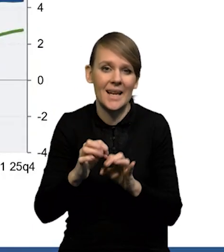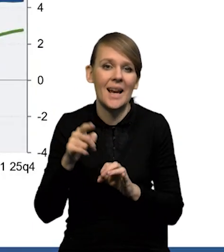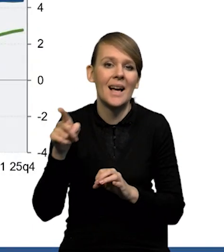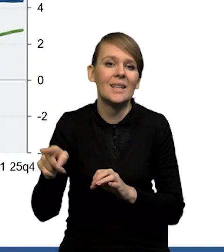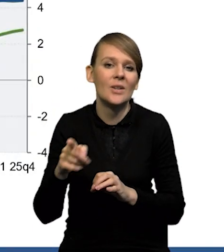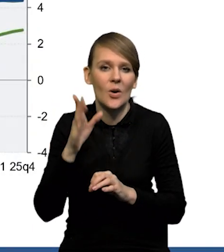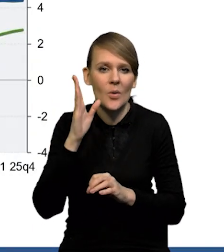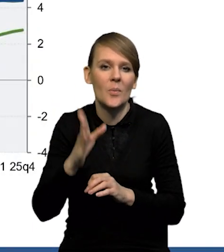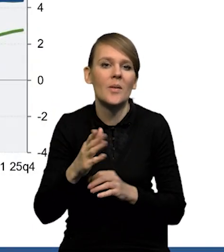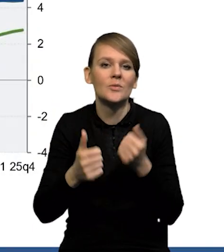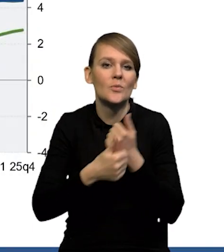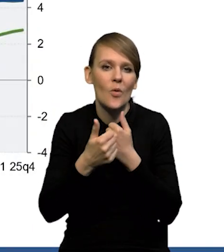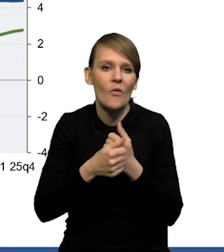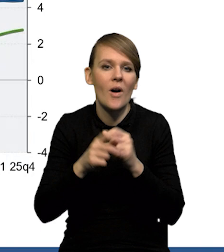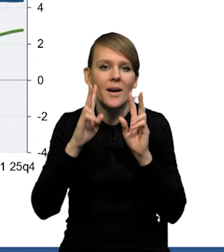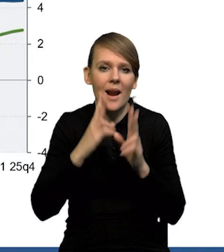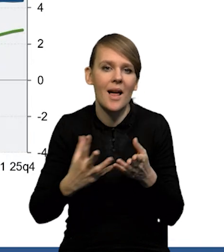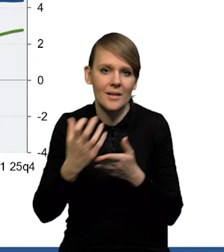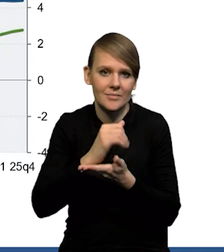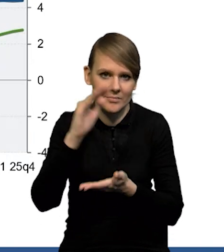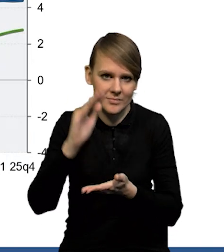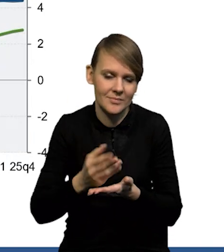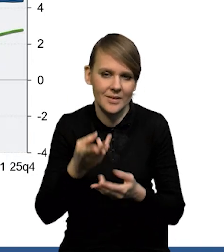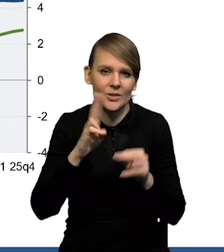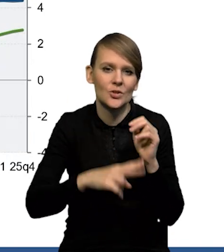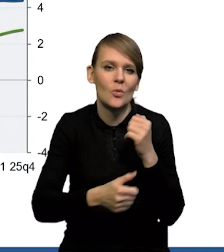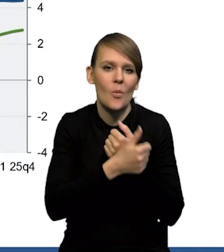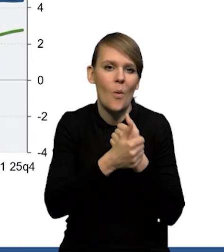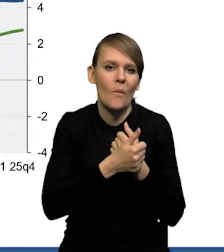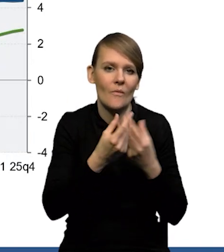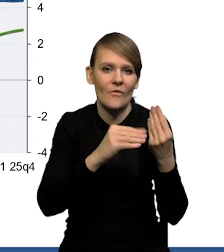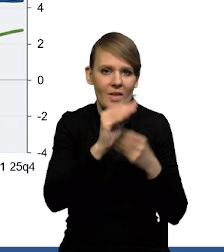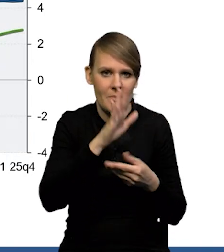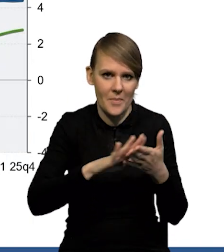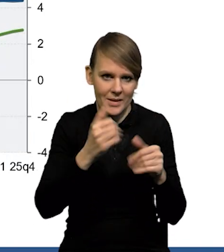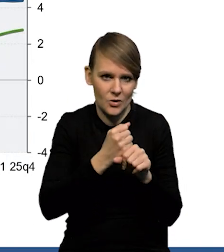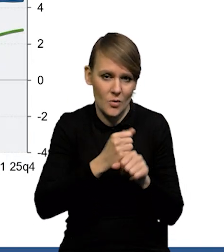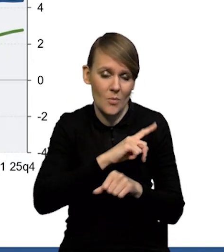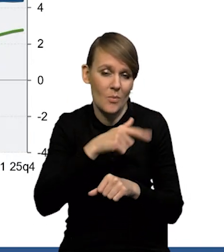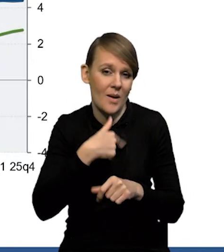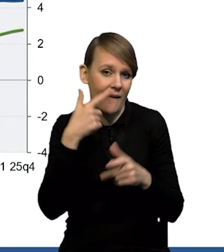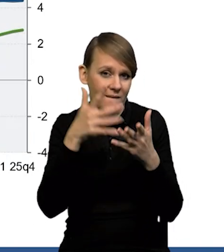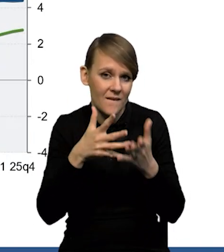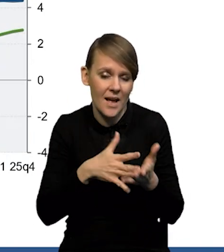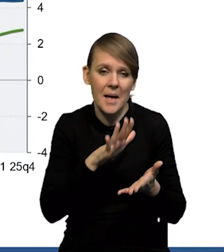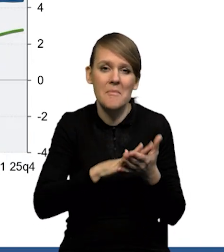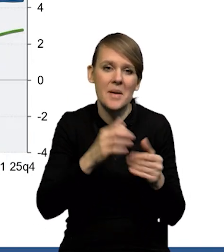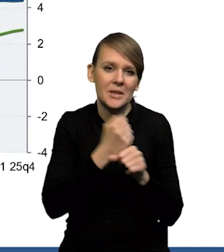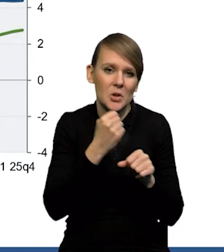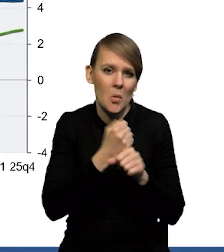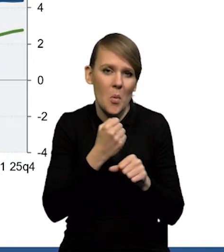dzięki obniżeniu realnych wynagrodzeń, niż dzięki silnemu wzrostowi bezrobocia. W naszej projekcji bezrobocie nie rośnie istotnie,